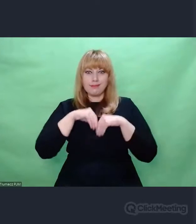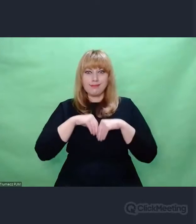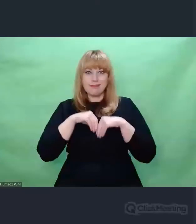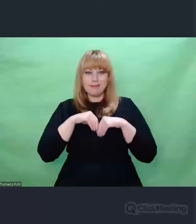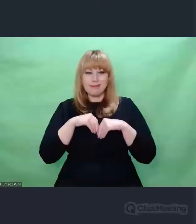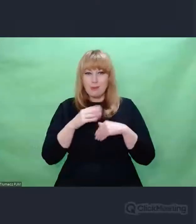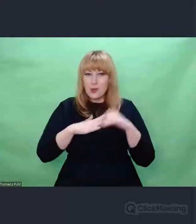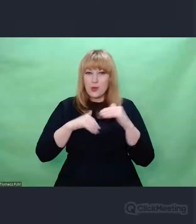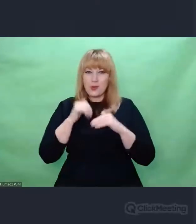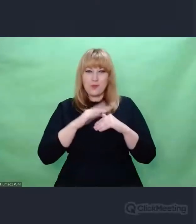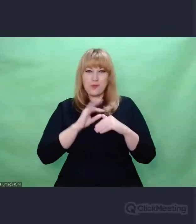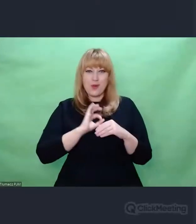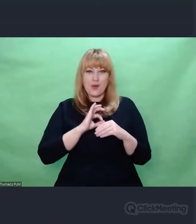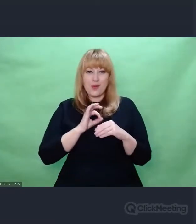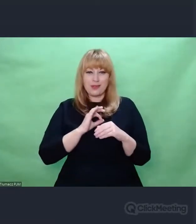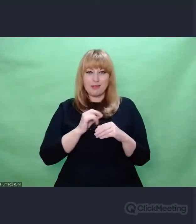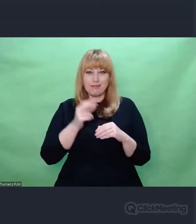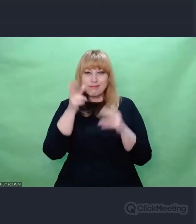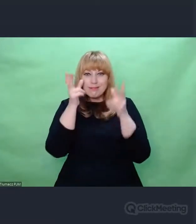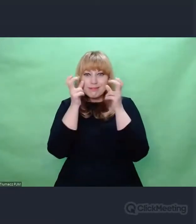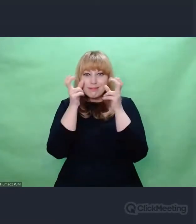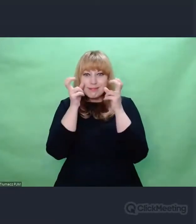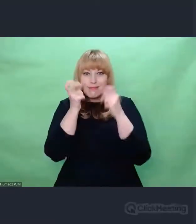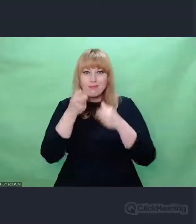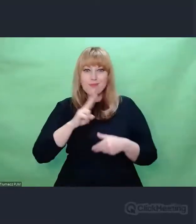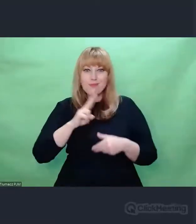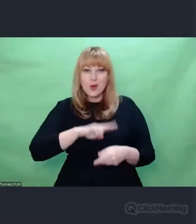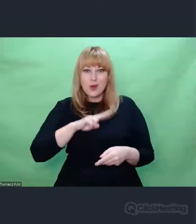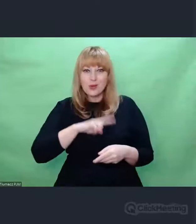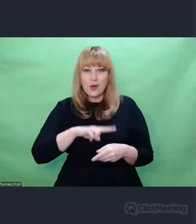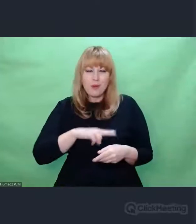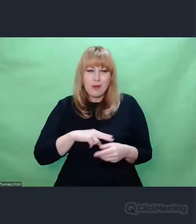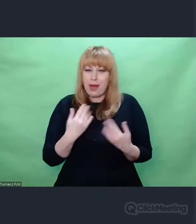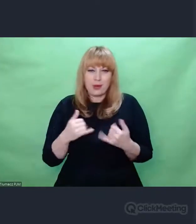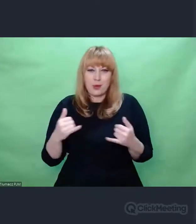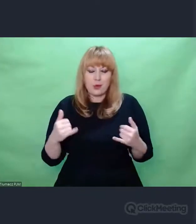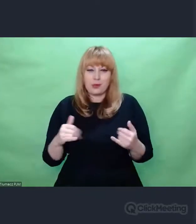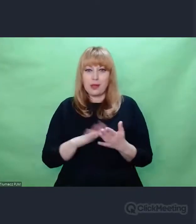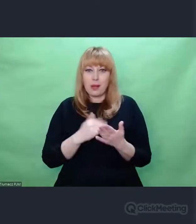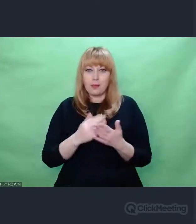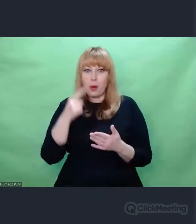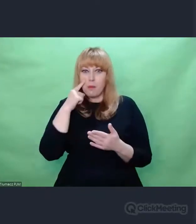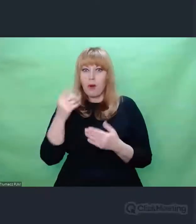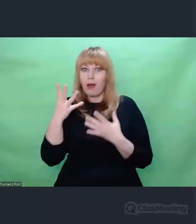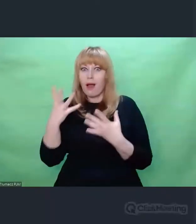W różnym zakresie to się może transponować. To nie musi tak, że dzieło malarskie spowoduje,